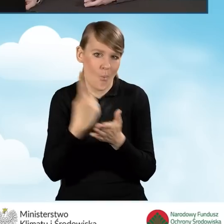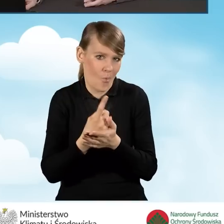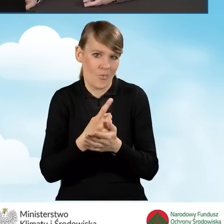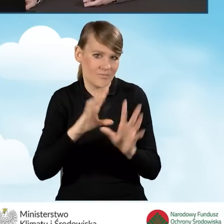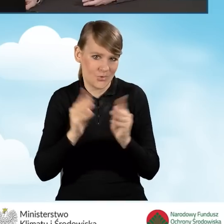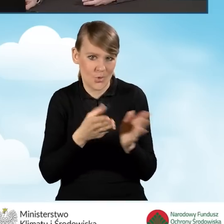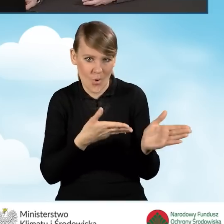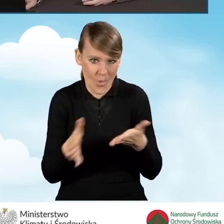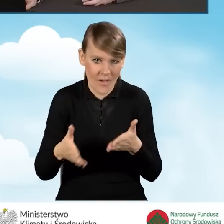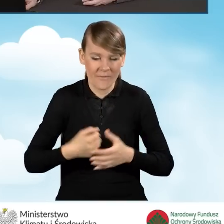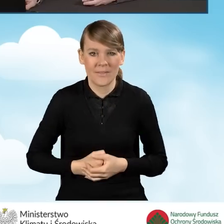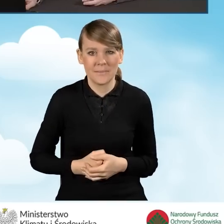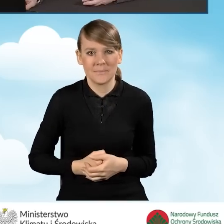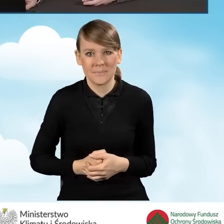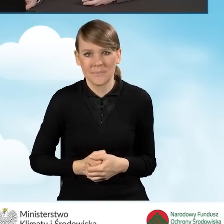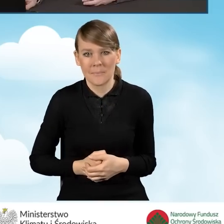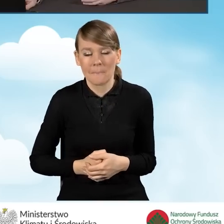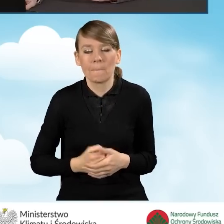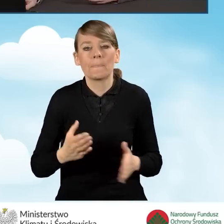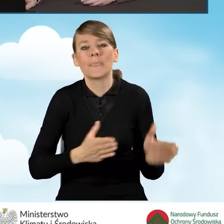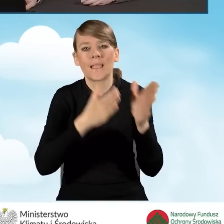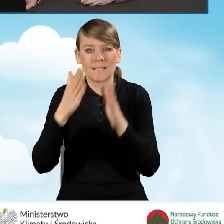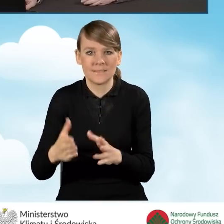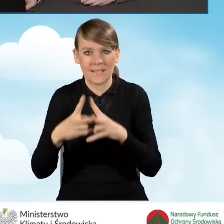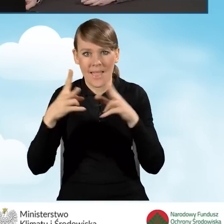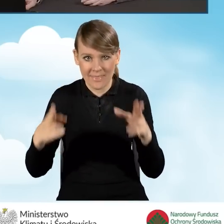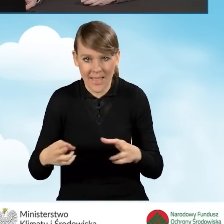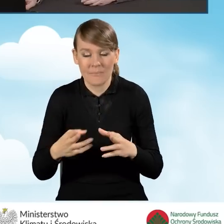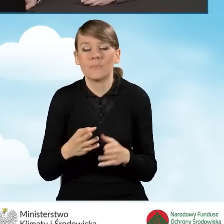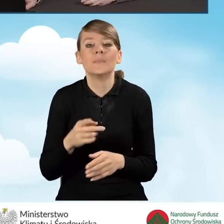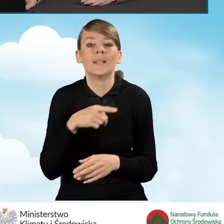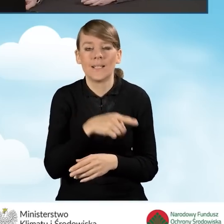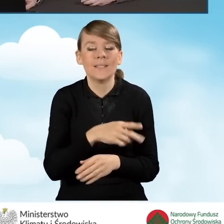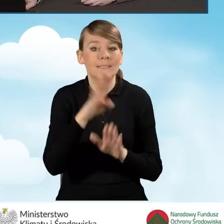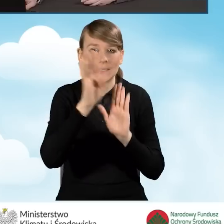Kolejnym etapem, po ustaleniu zasad pracy operatora,